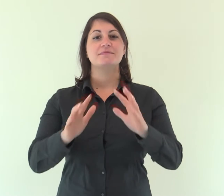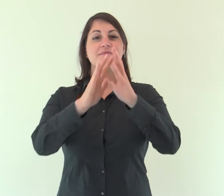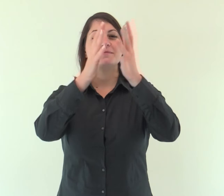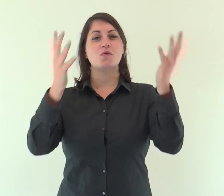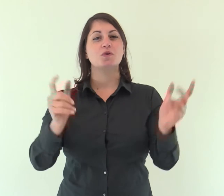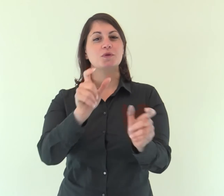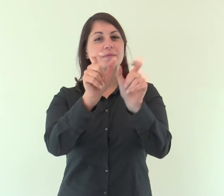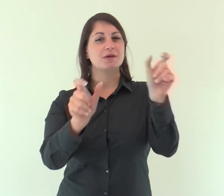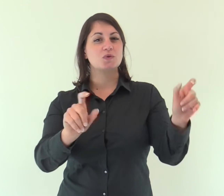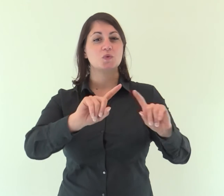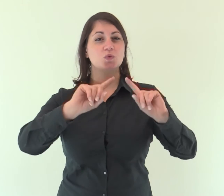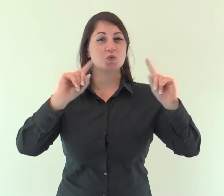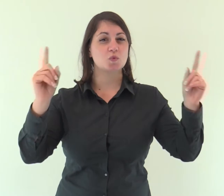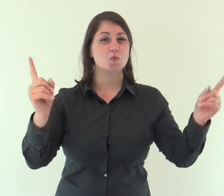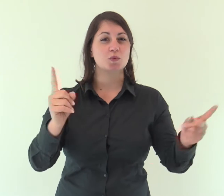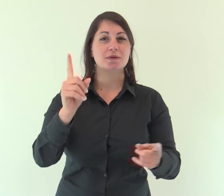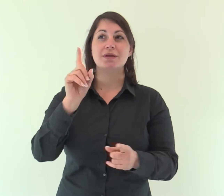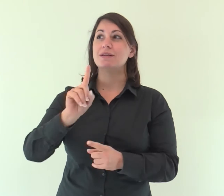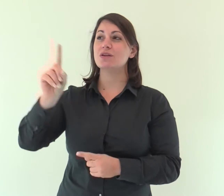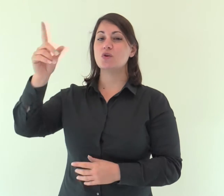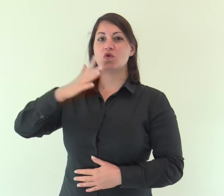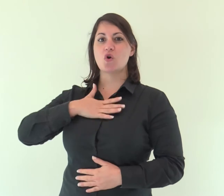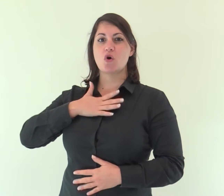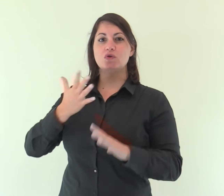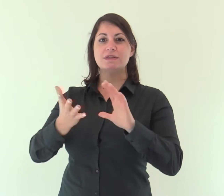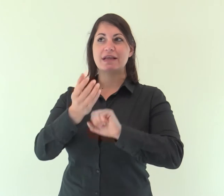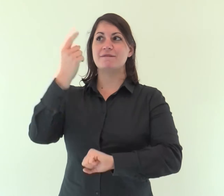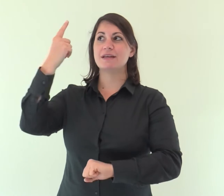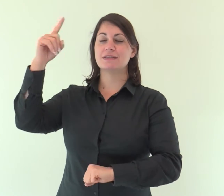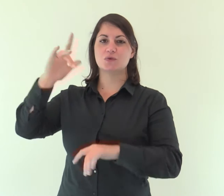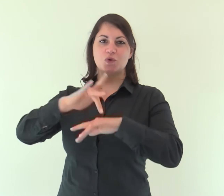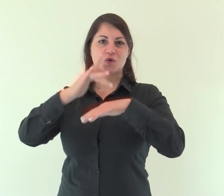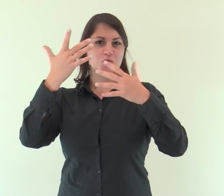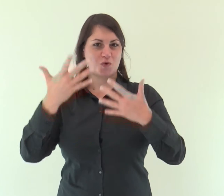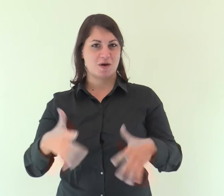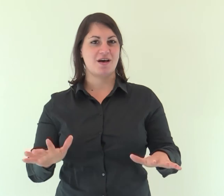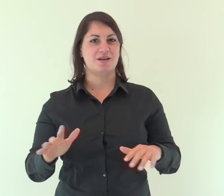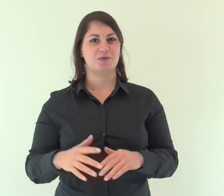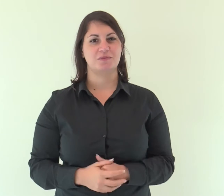Tutta la terra ha veduto la salvezza del nostro Dio.